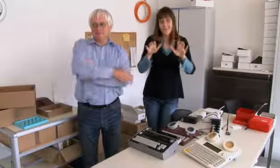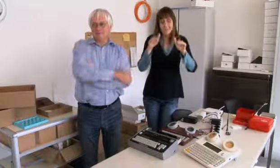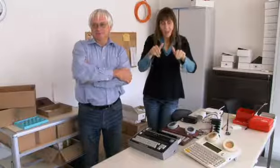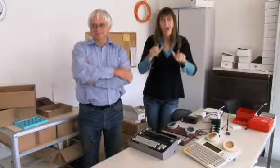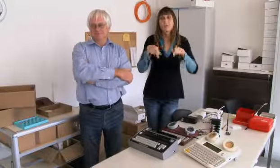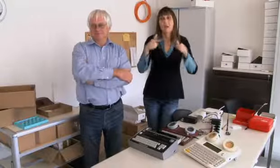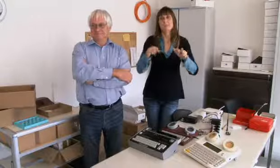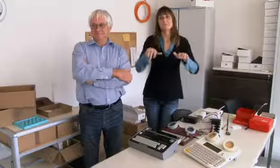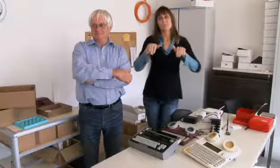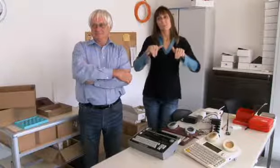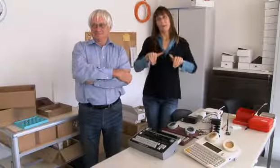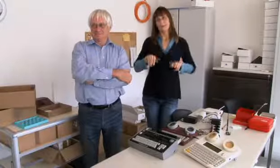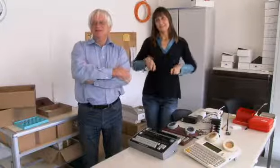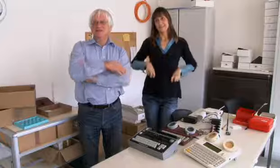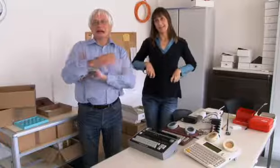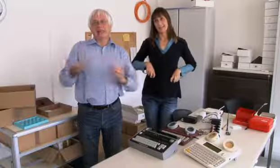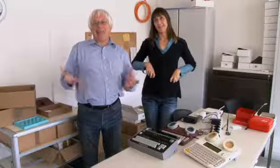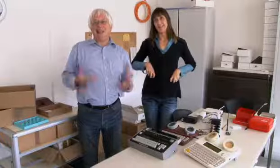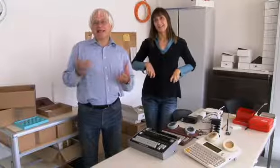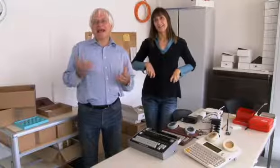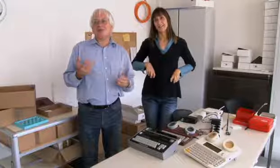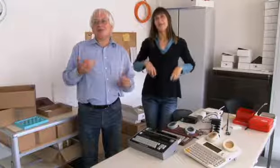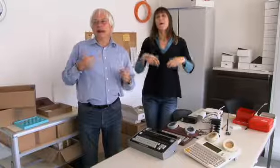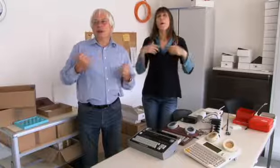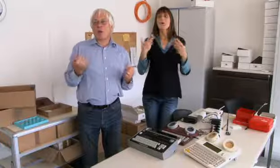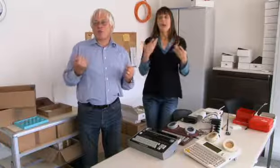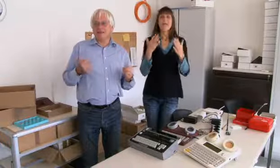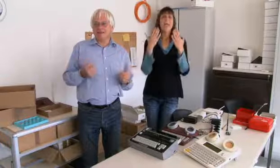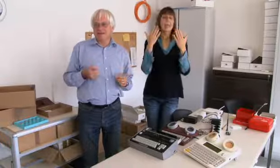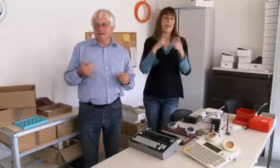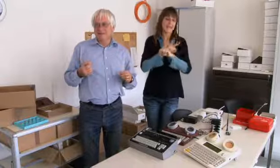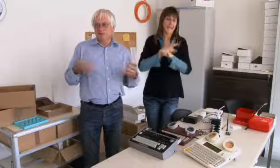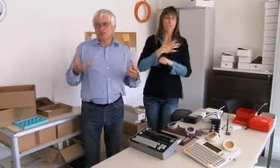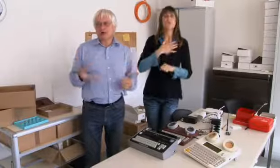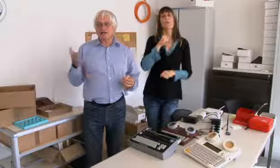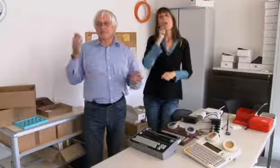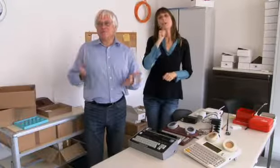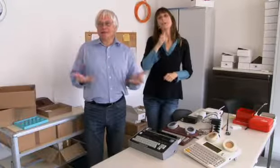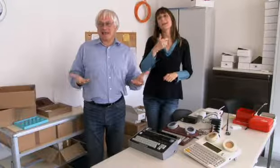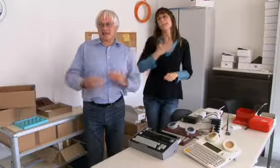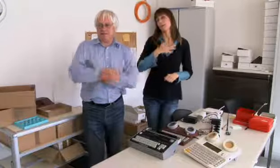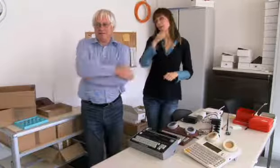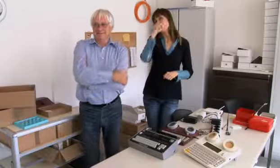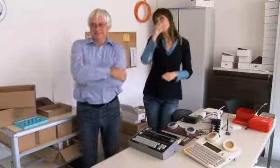und dann kann ich mich gut zurückziehen. Dann habe ich endlich Zeit für meine Hobbies,